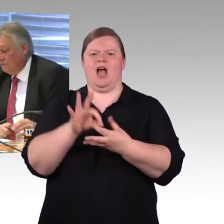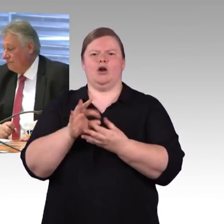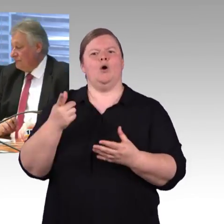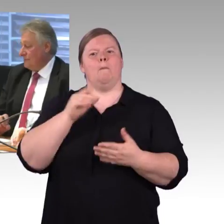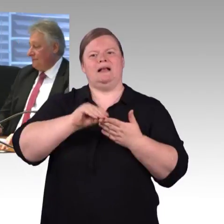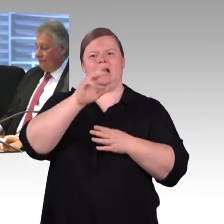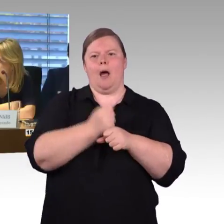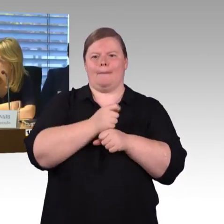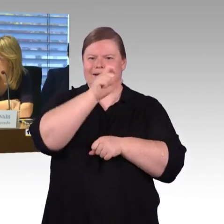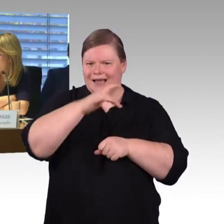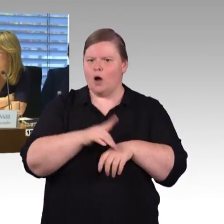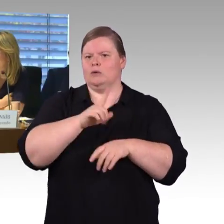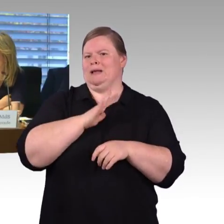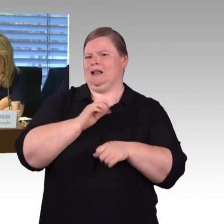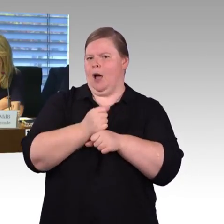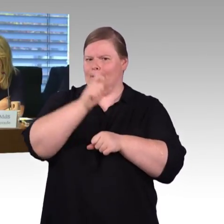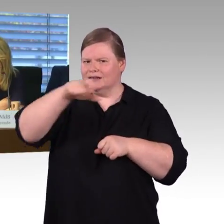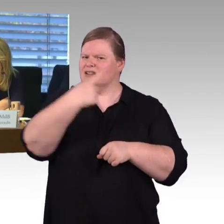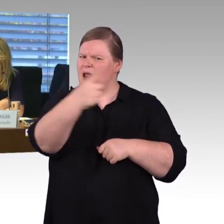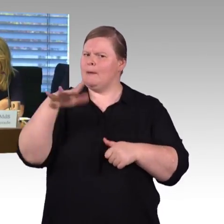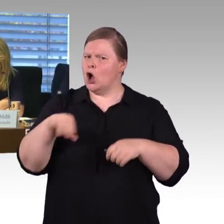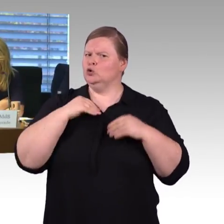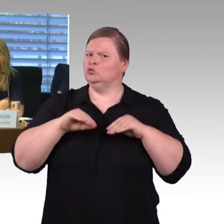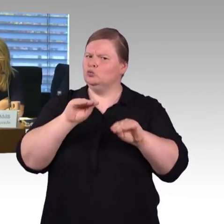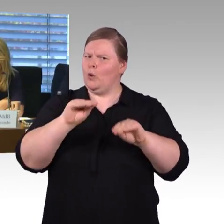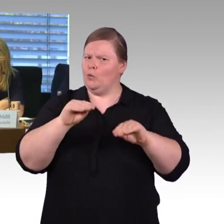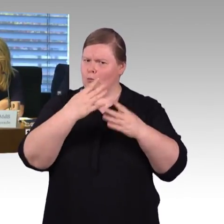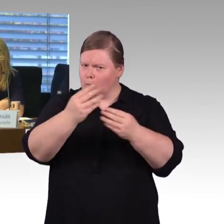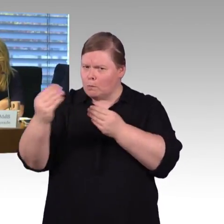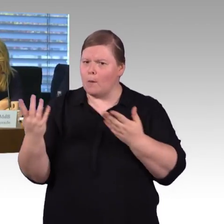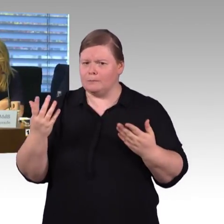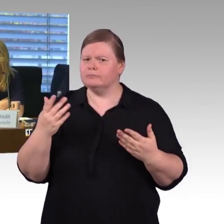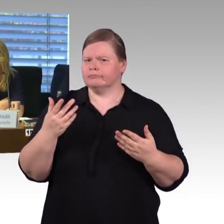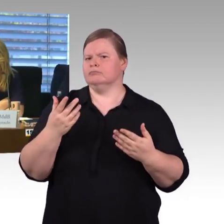(Rednerwechsel) Vielen Dank, Kollege Herbst. (Rednerwechsel) Eine kleine Frage, ich glaube, Herr Schwarz hatte es angesprochen,